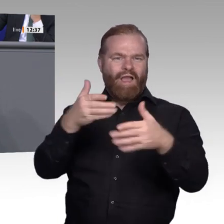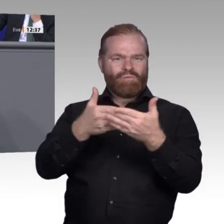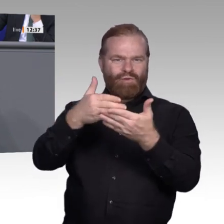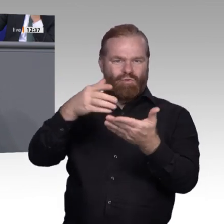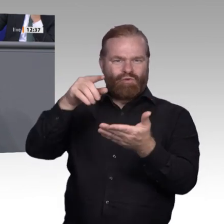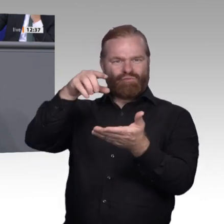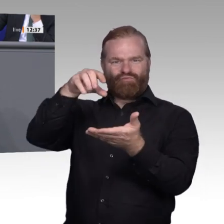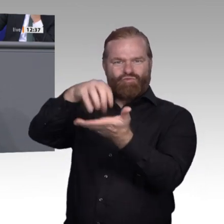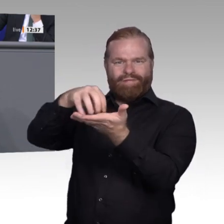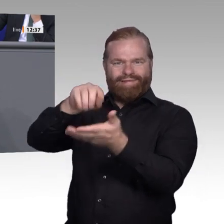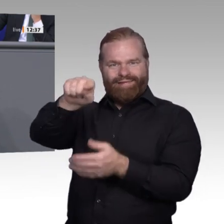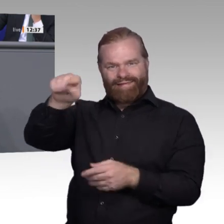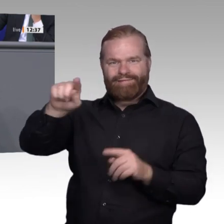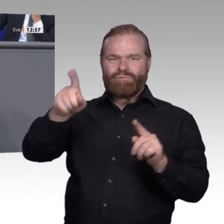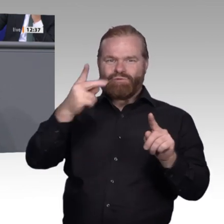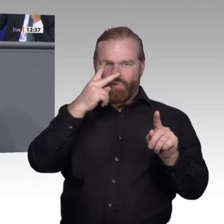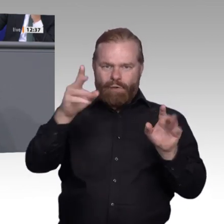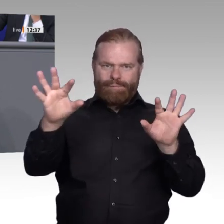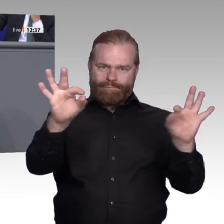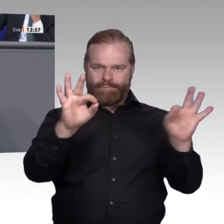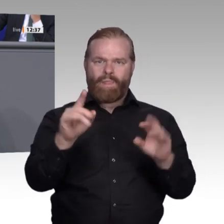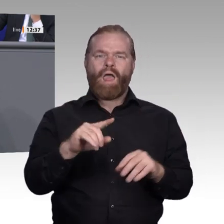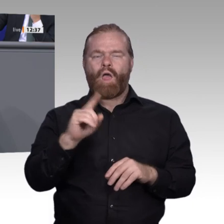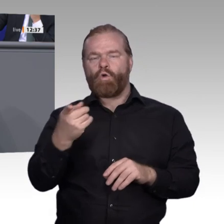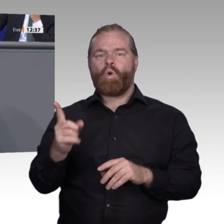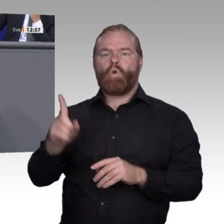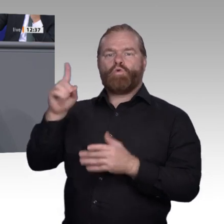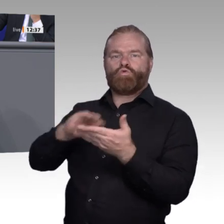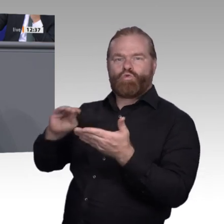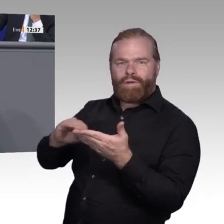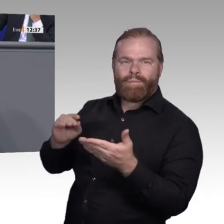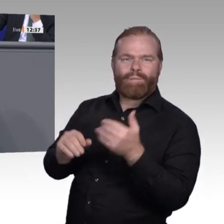können. Ich glaube, das ist ein richtiger Weg, die Grenzen zu überschreiten. Damit